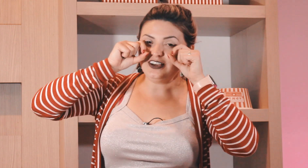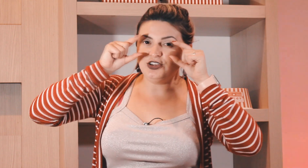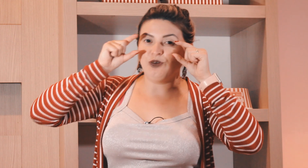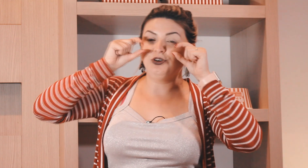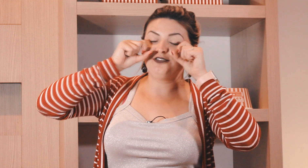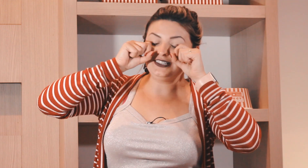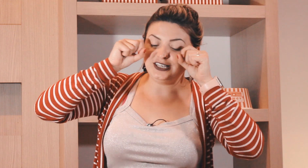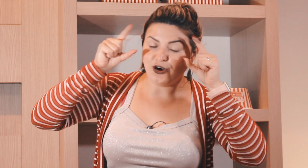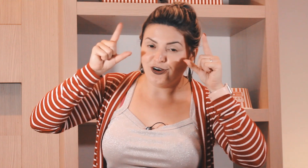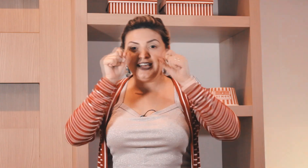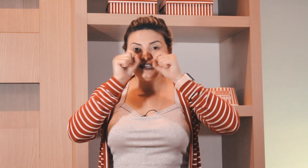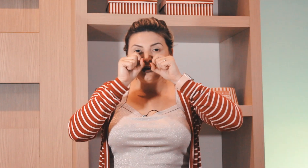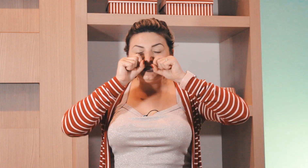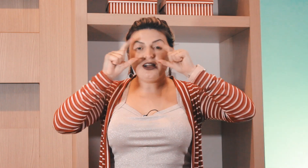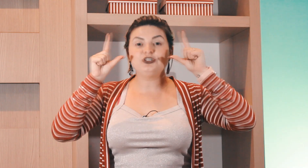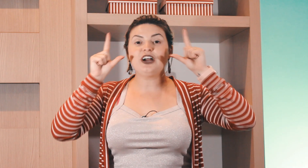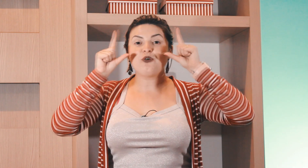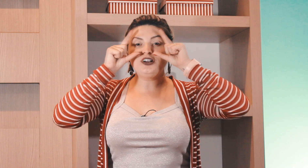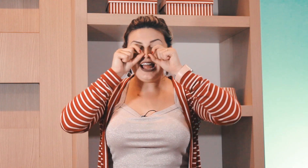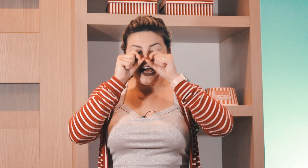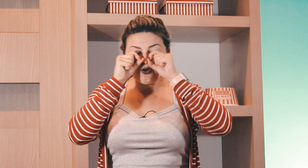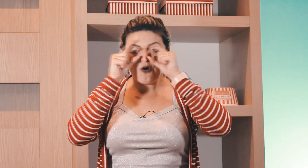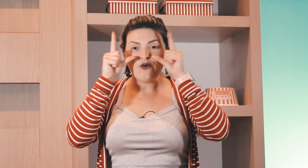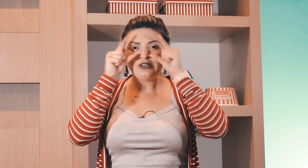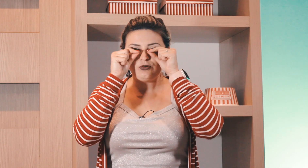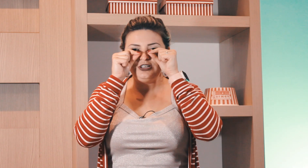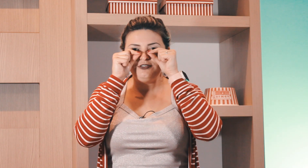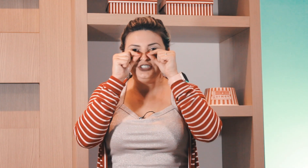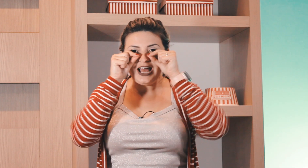né o olho fica assim ó esse aqui é o sinal de acordar, tá com o olhinho